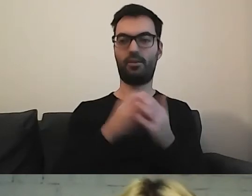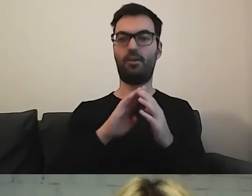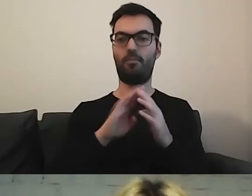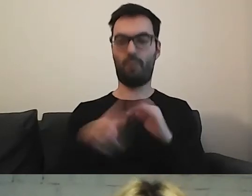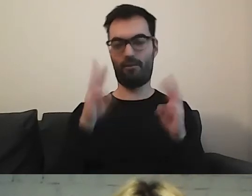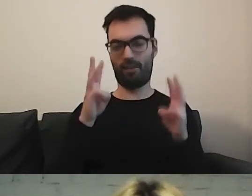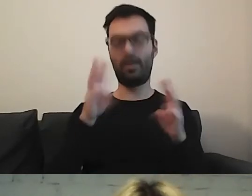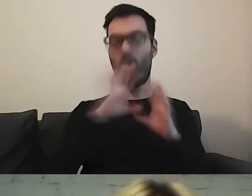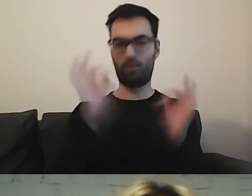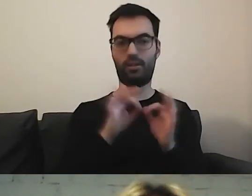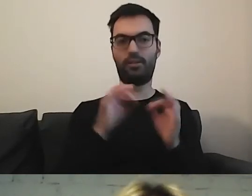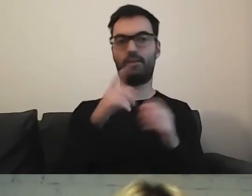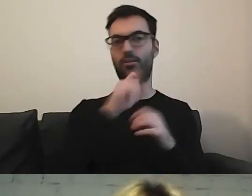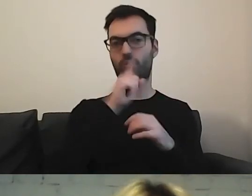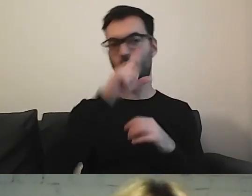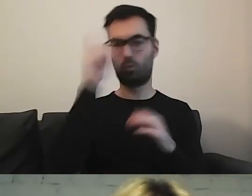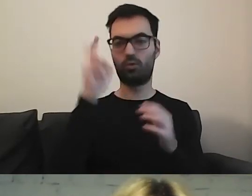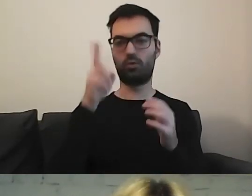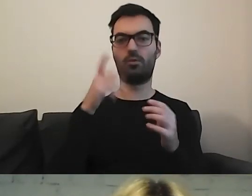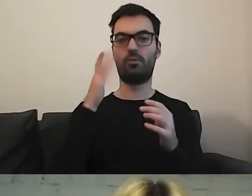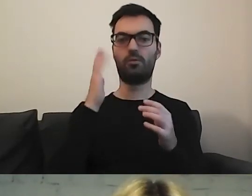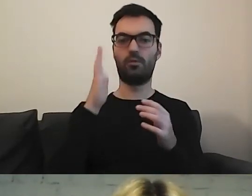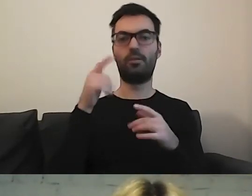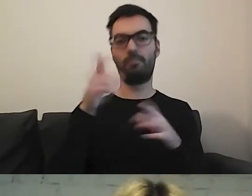Ale w ogóle, tu są osoby związane z dostępnością.